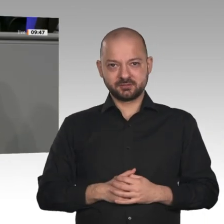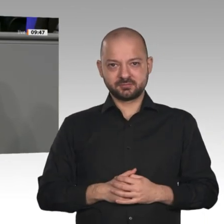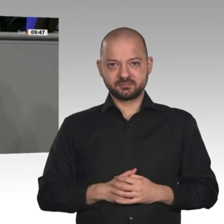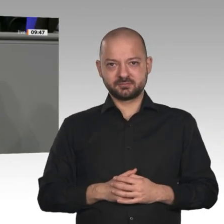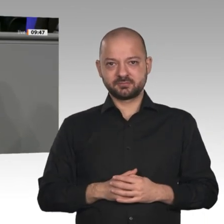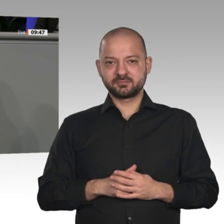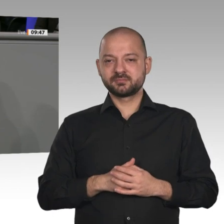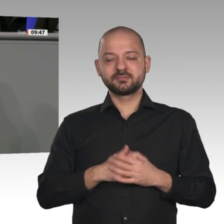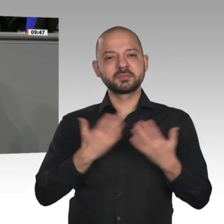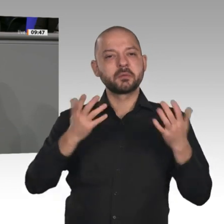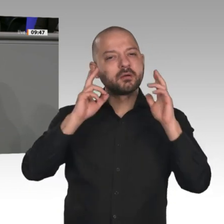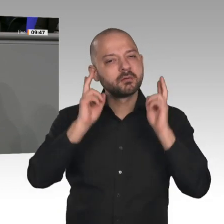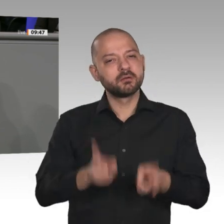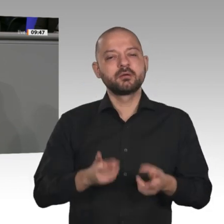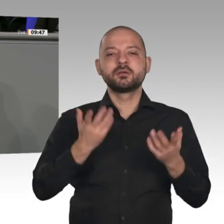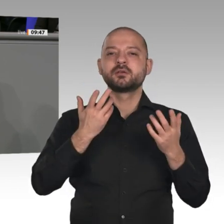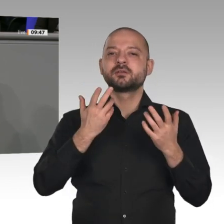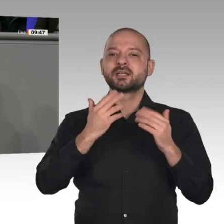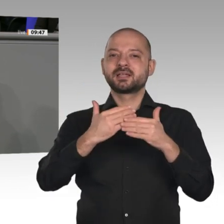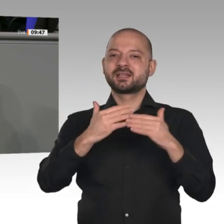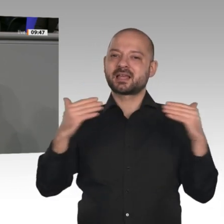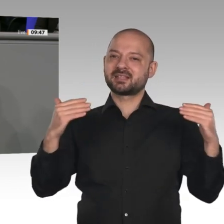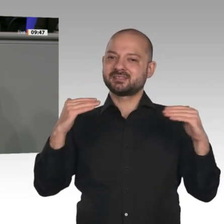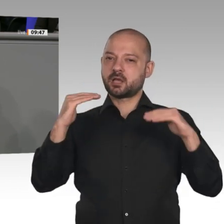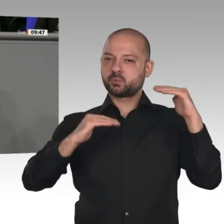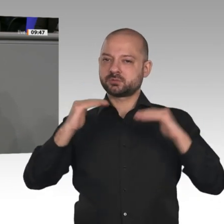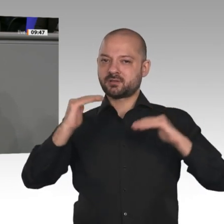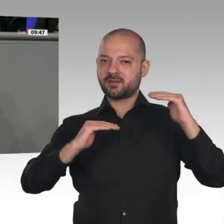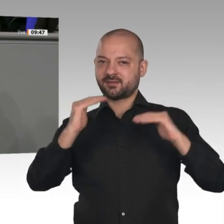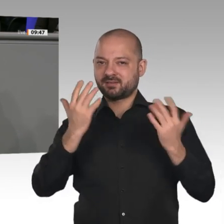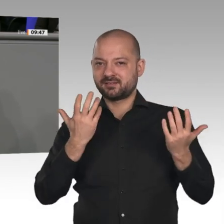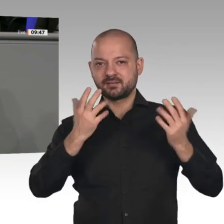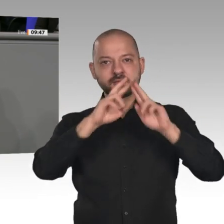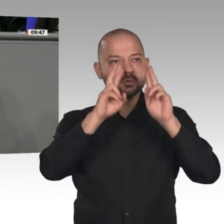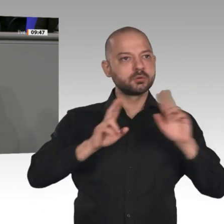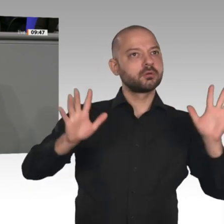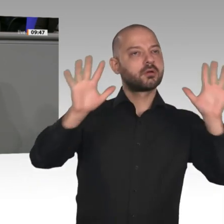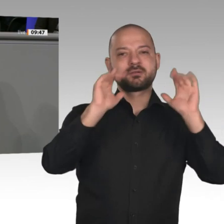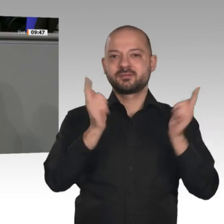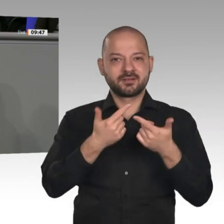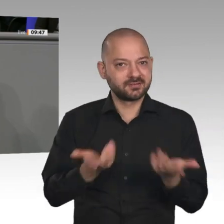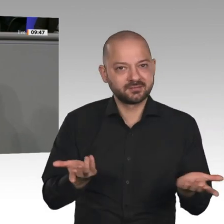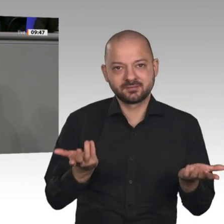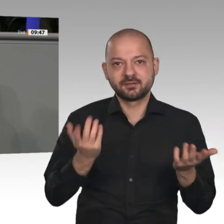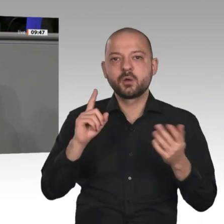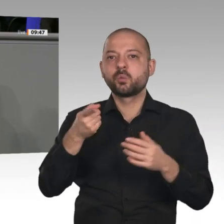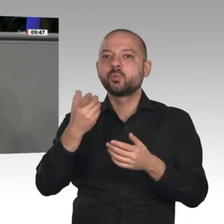noch einen Vorschlag für Instrumente, die helfen könnten, neue Technologien im Markt zu etablieren. Ich kann Sie nur auffordern: Wenn Sie eine zukunftsfähige Stahlproduktion